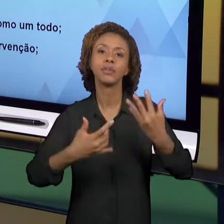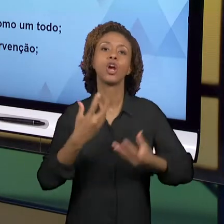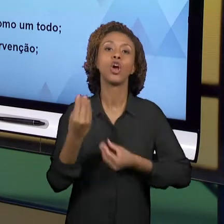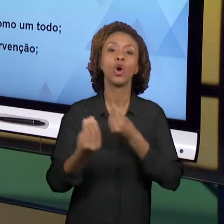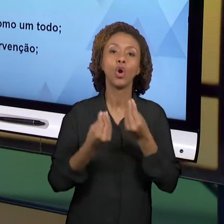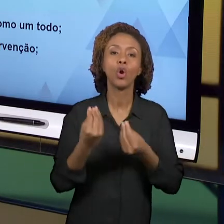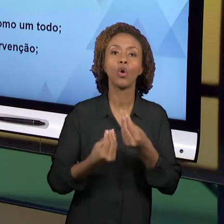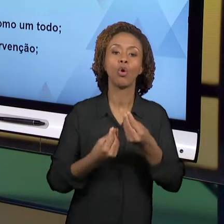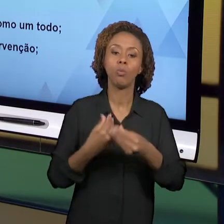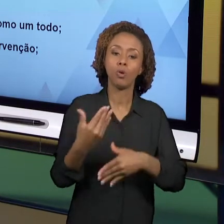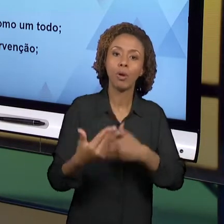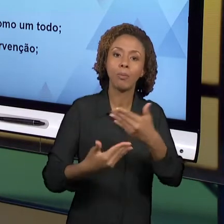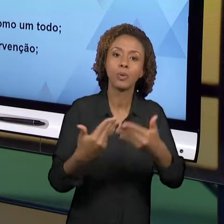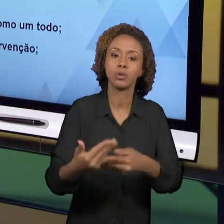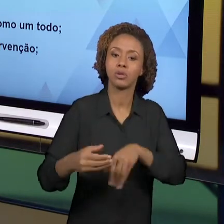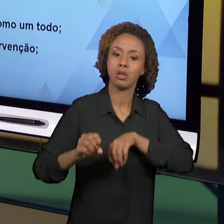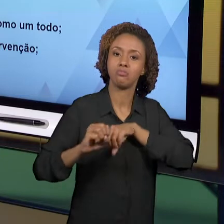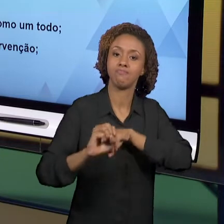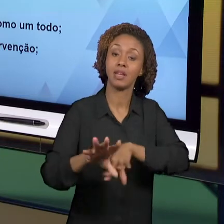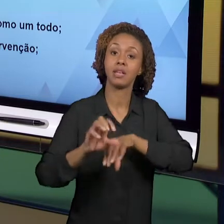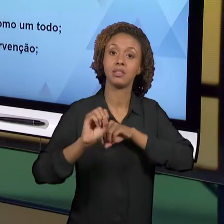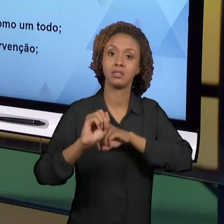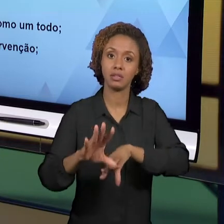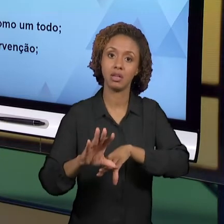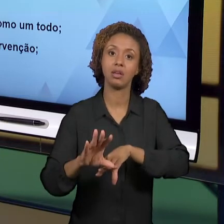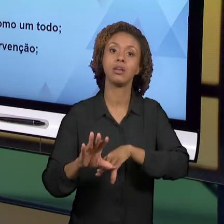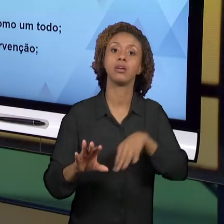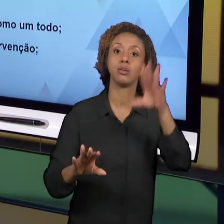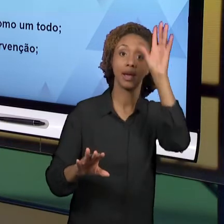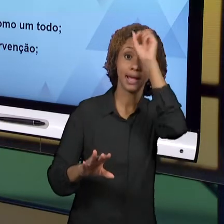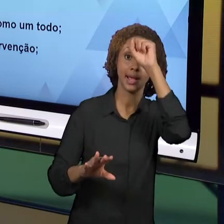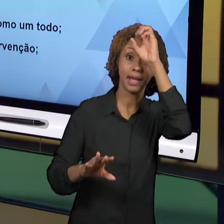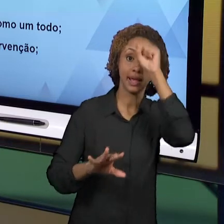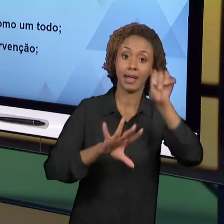AMALGAMADO COM O PROCESSO DE APRENDIZAGEM. ENTÃO